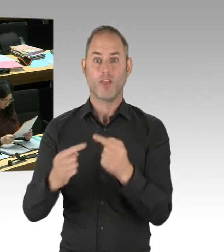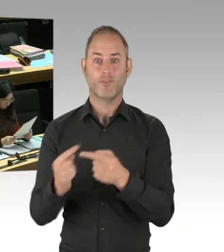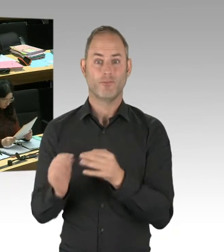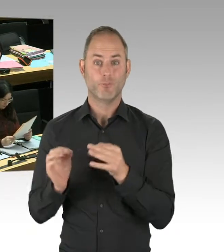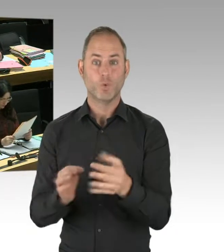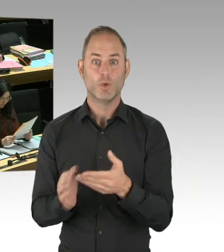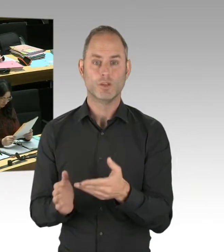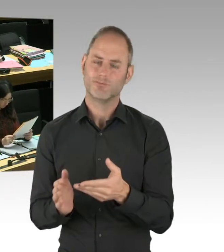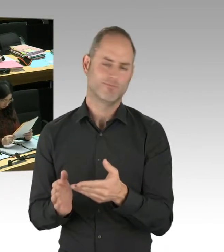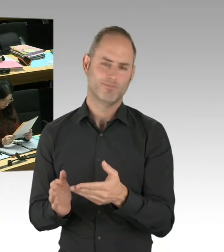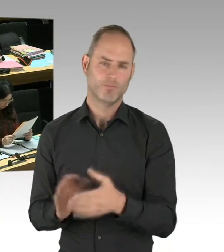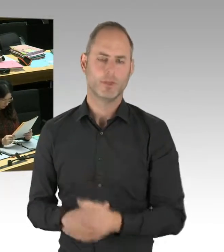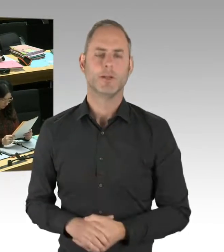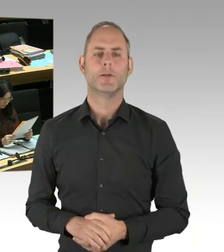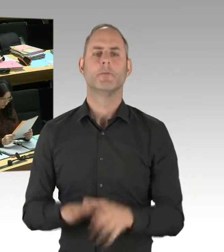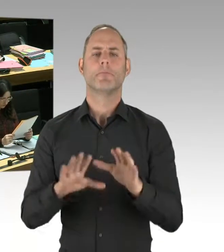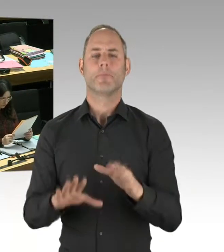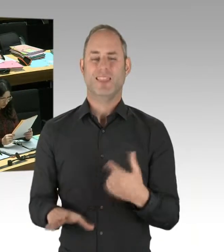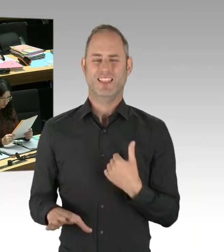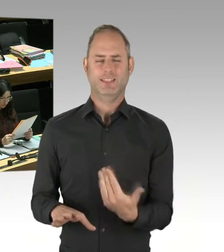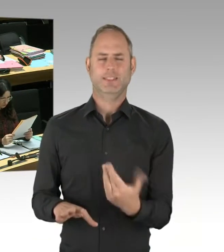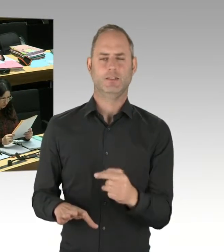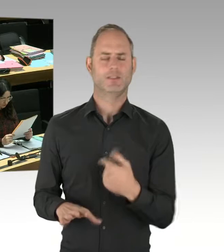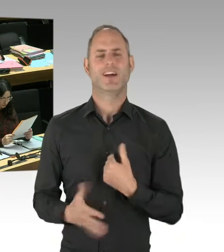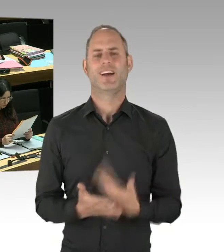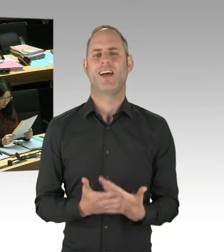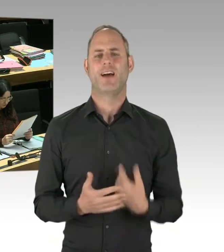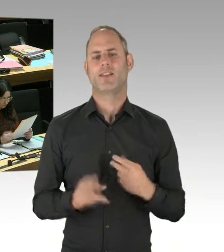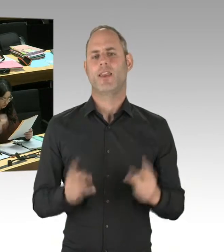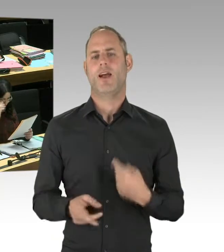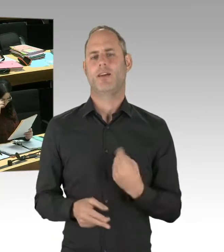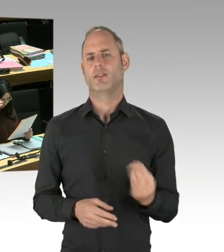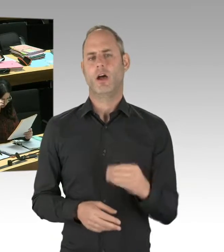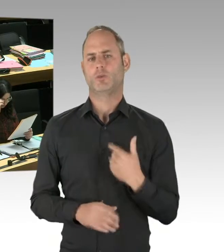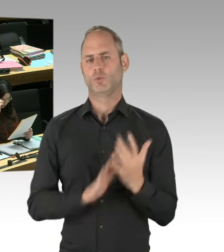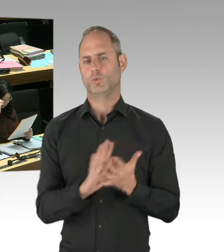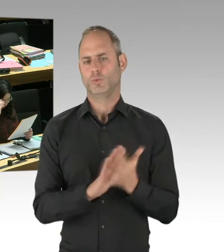den Senat in die Nähe der Muslimbruderschaft oder ähnliches zu setzen, das ist schon deshalb Quatsch,